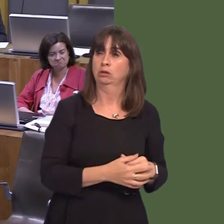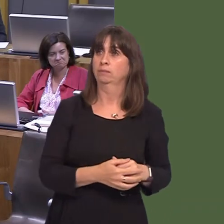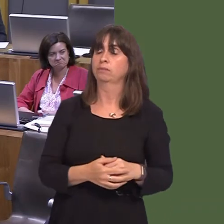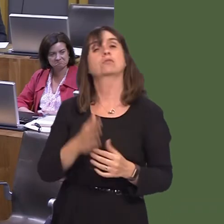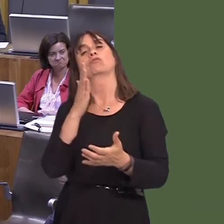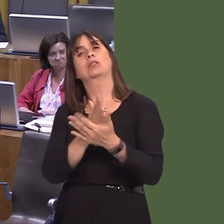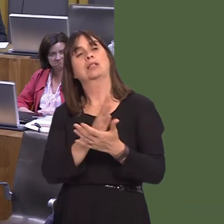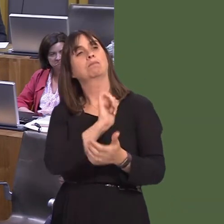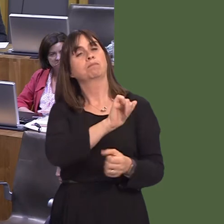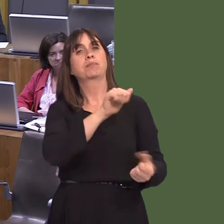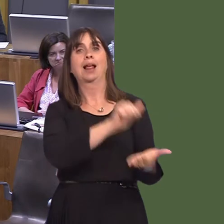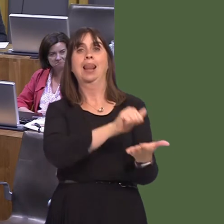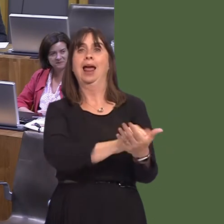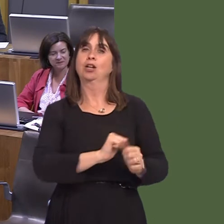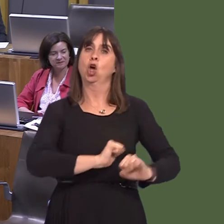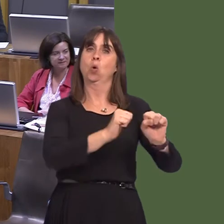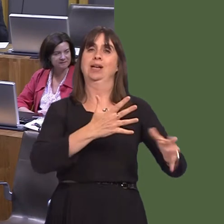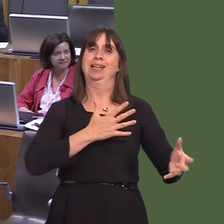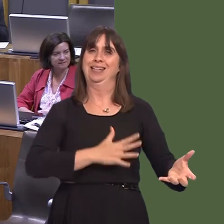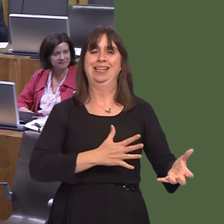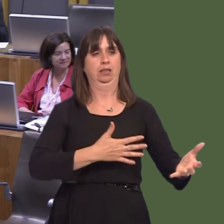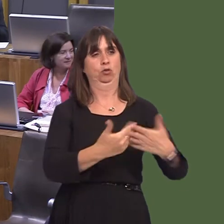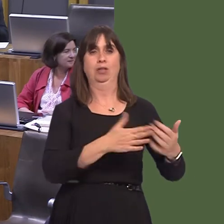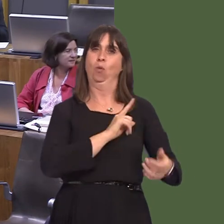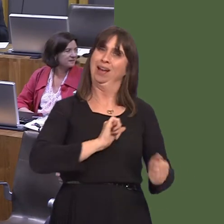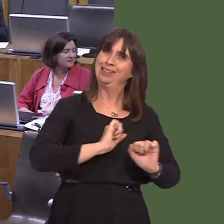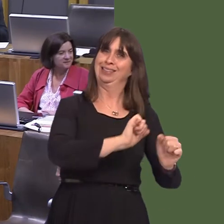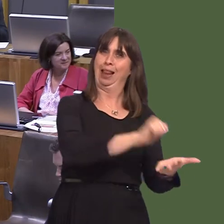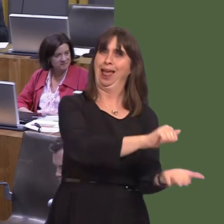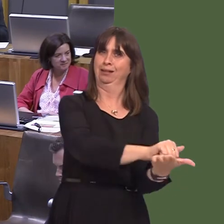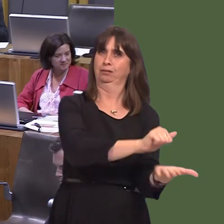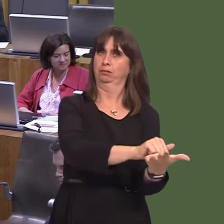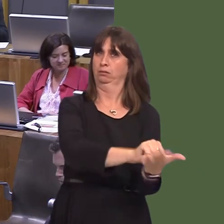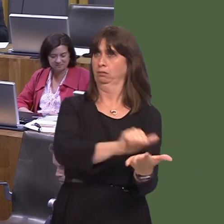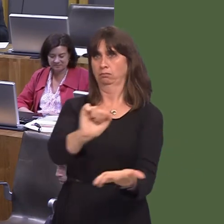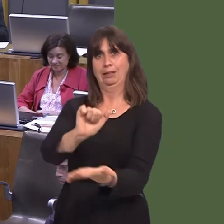it's up to the landowner to control Japanese knotweed on their land. I can say that we